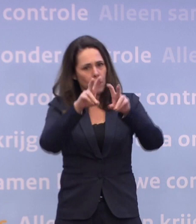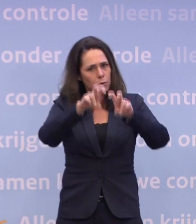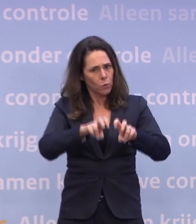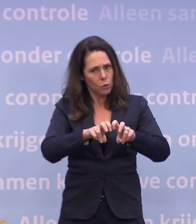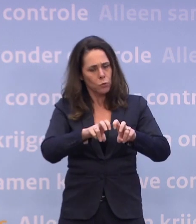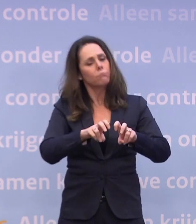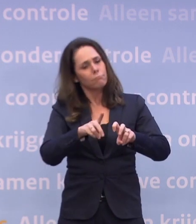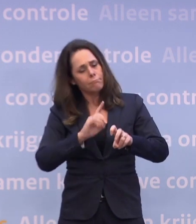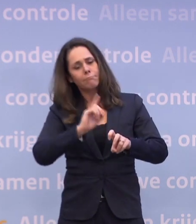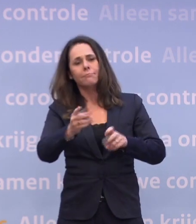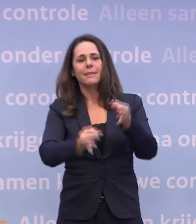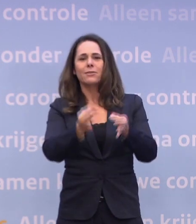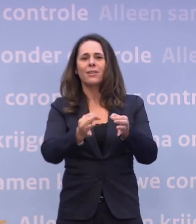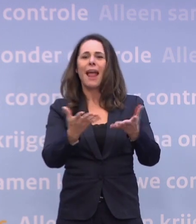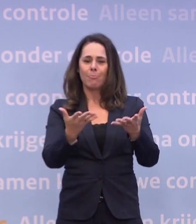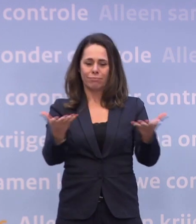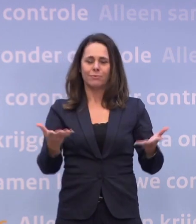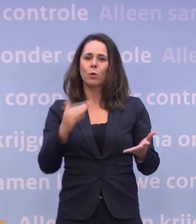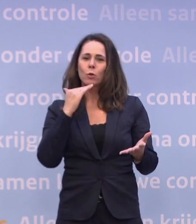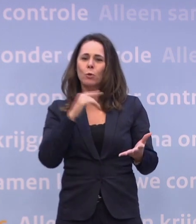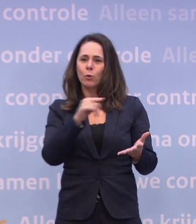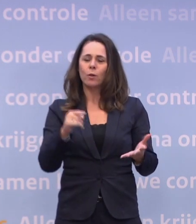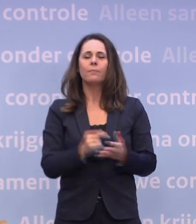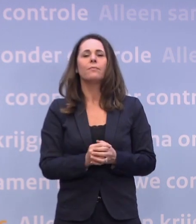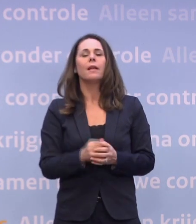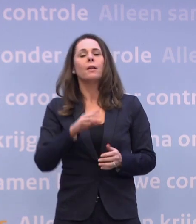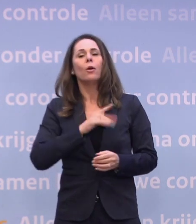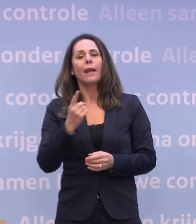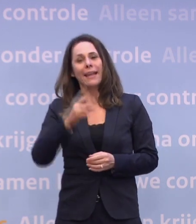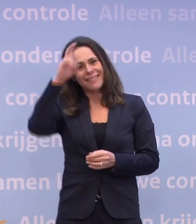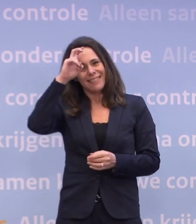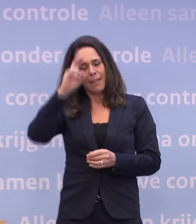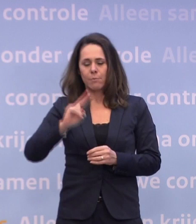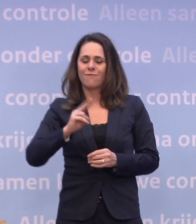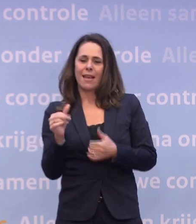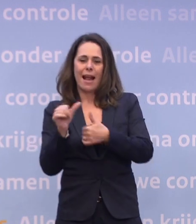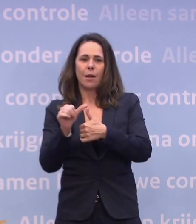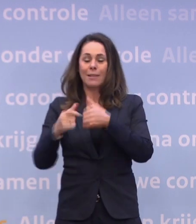Dus daar is de ruimte voor. Daarnaast hebben we het beleid aangepast... ...per 1 december, dus ook daar zijn meer mensen die zich laten testen.